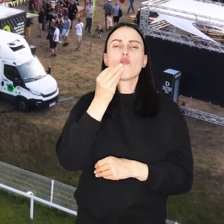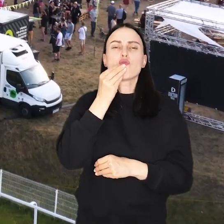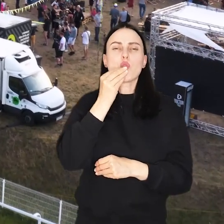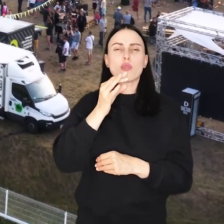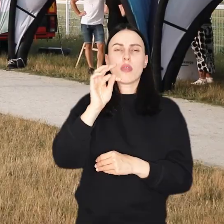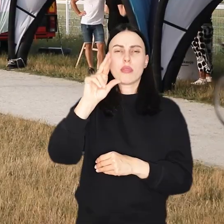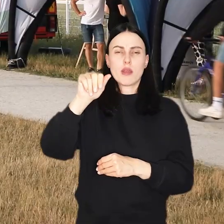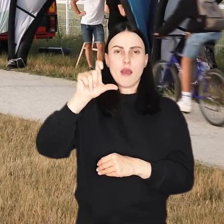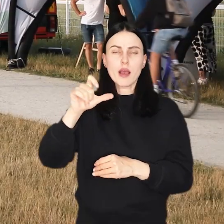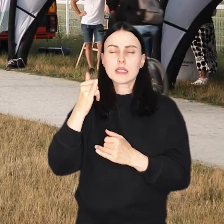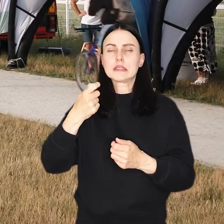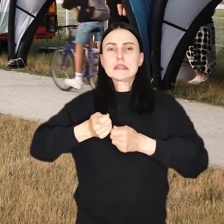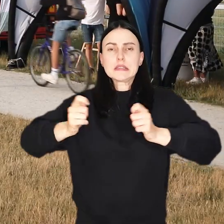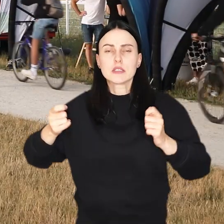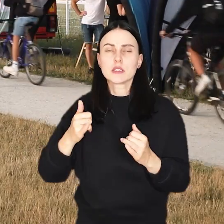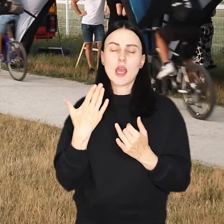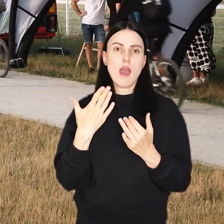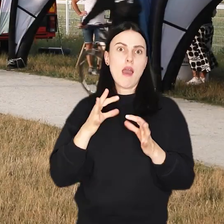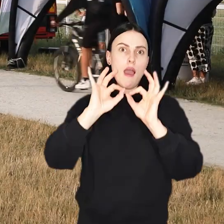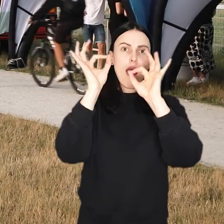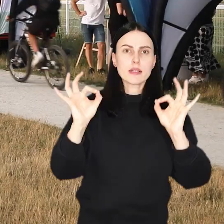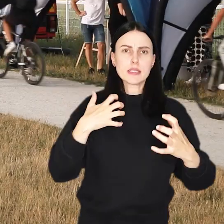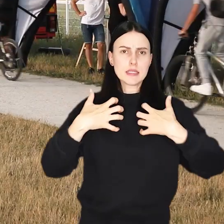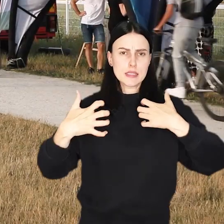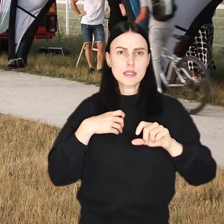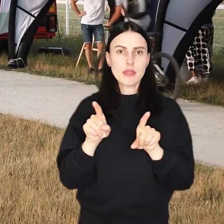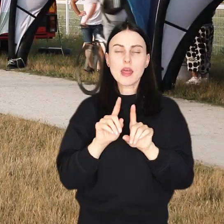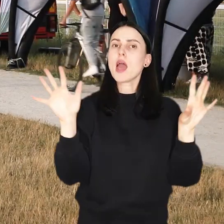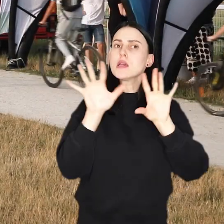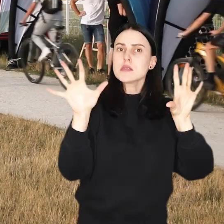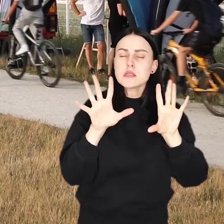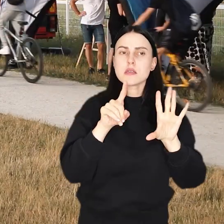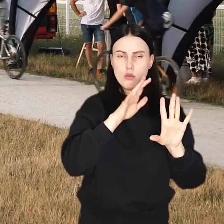czekają na Was koncerty, pokazy artystyczne, konkursy z nagrodami i kino plenerowe.